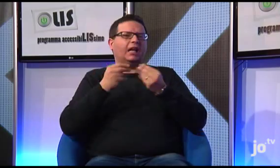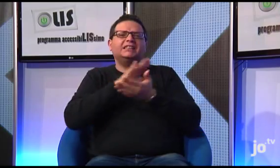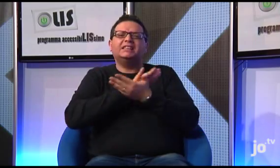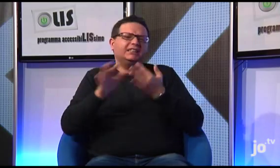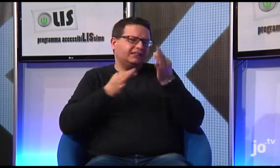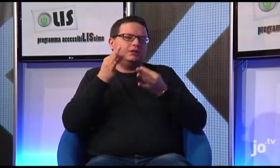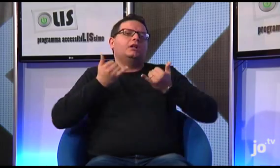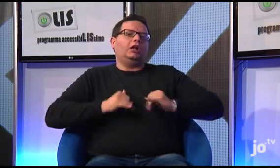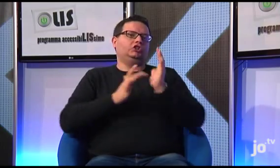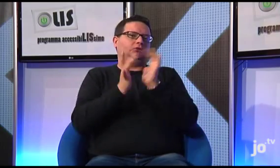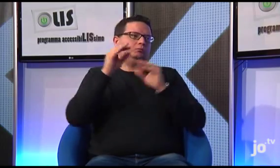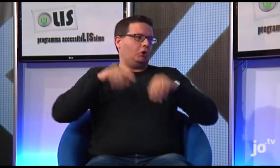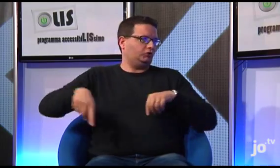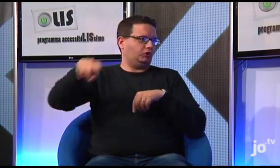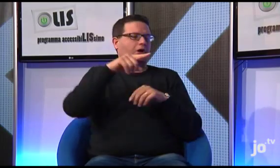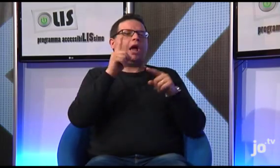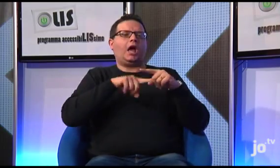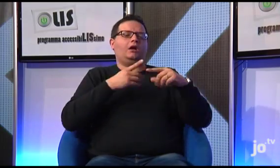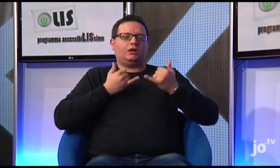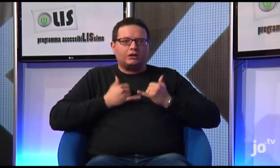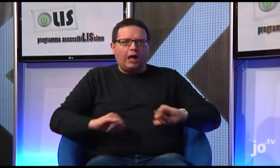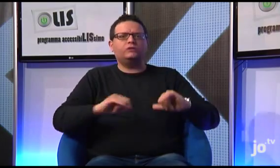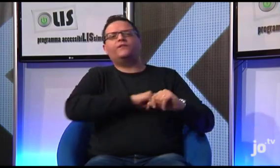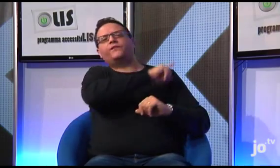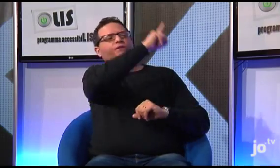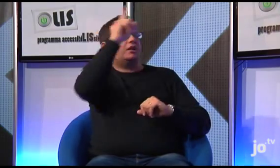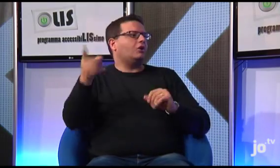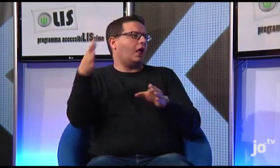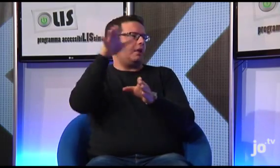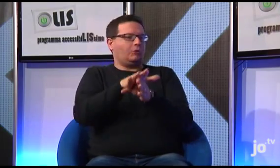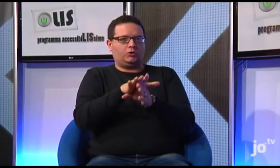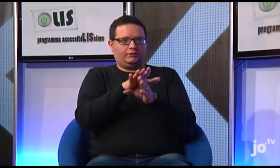nella Terra Santa, dove Gesù e nato e vissuto fino alla sua crocifissione.